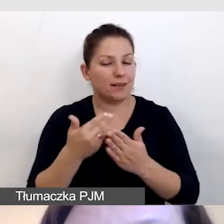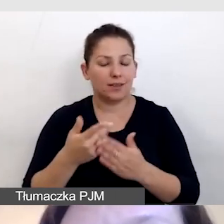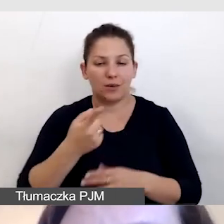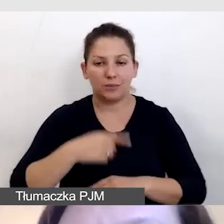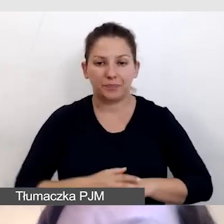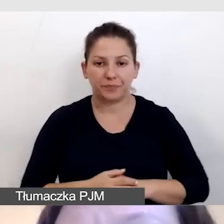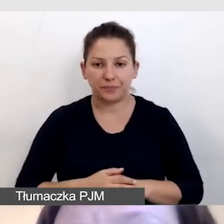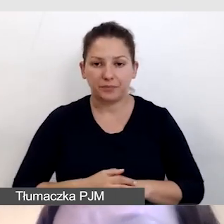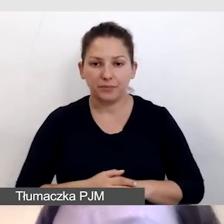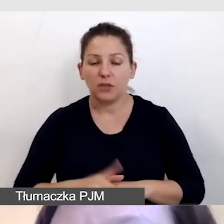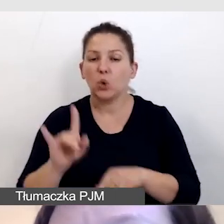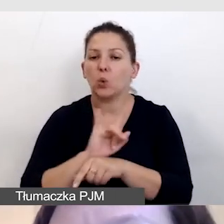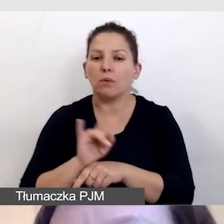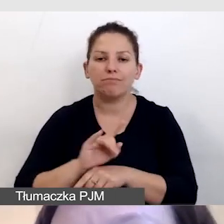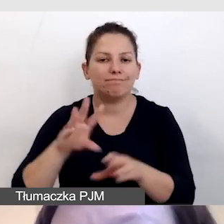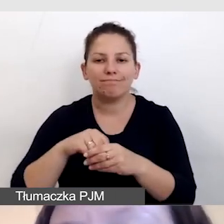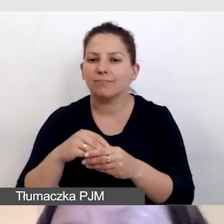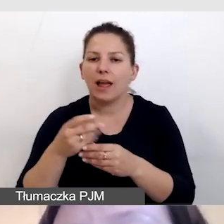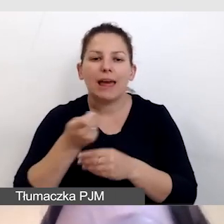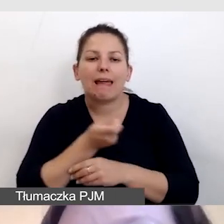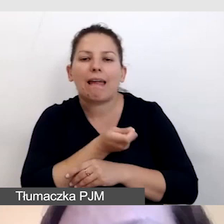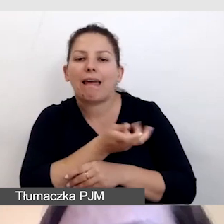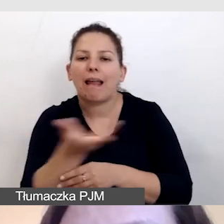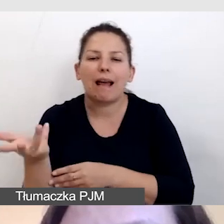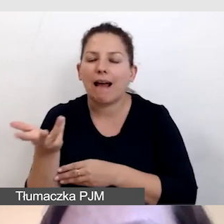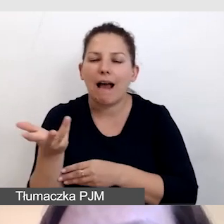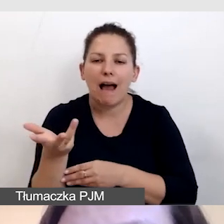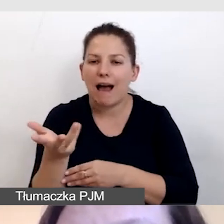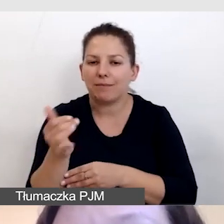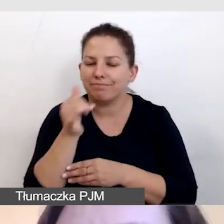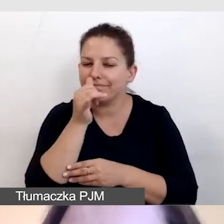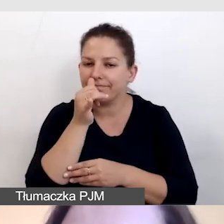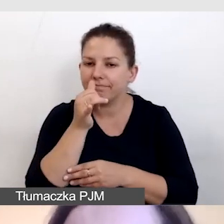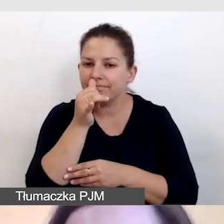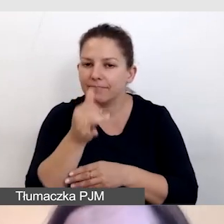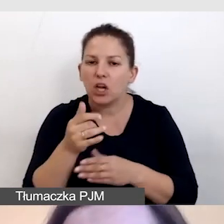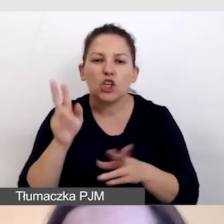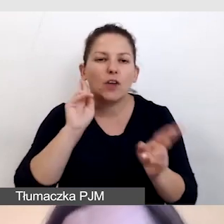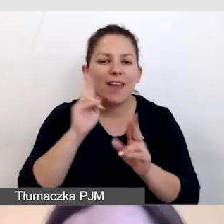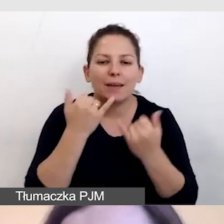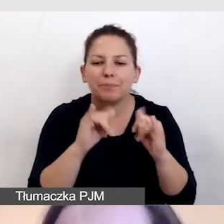że YouTube nie obsługuje kilku ścieżek dźwiękowych jednocześnie.